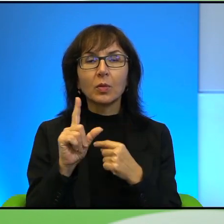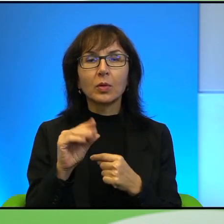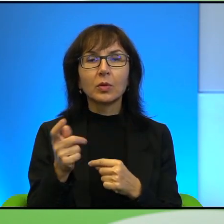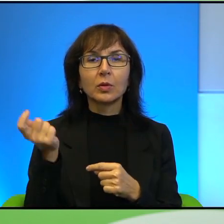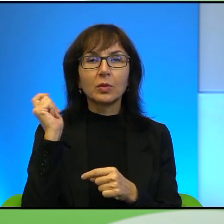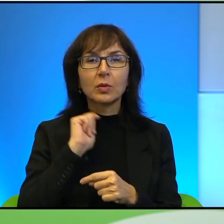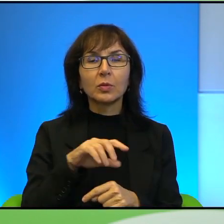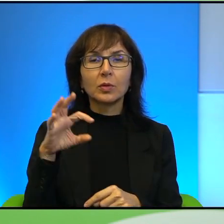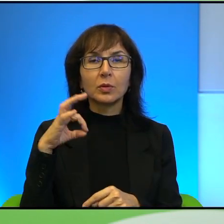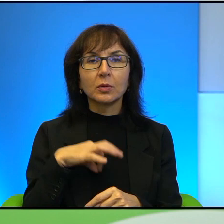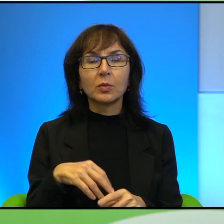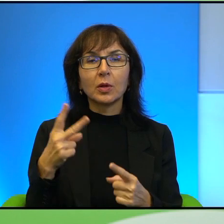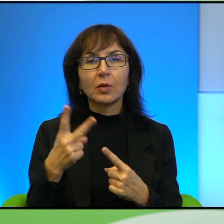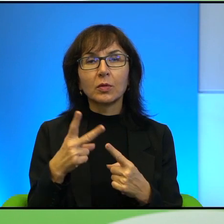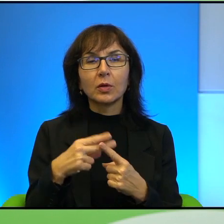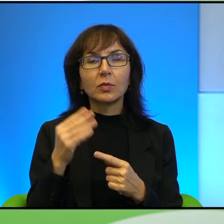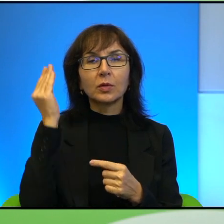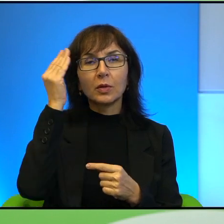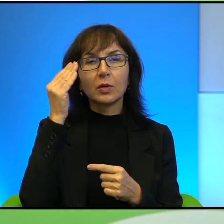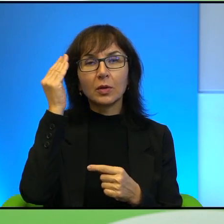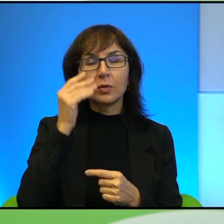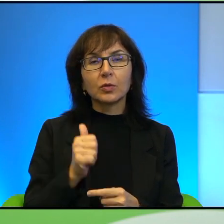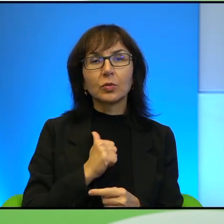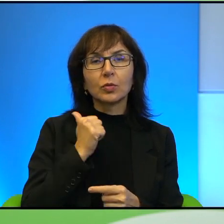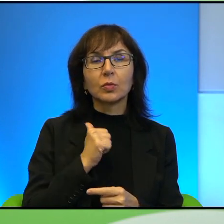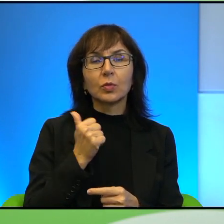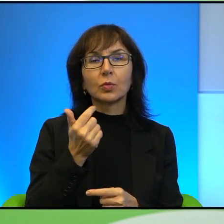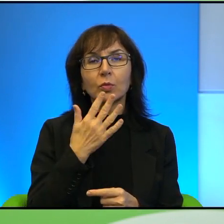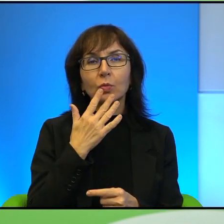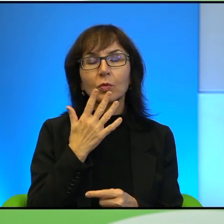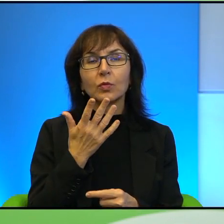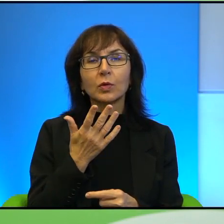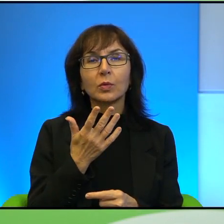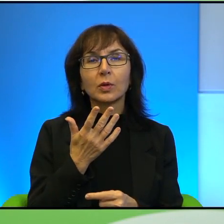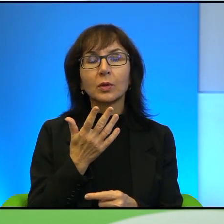po czym w telewizji arabskiej z dumą mówiła o tym, jak jest